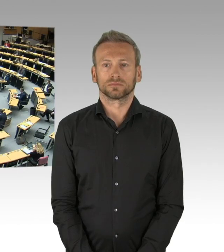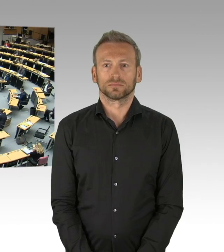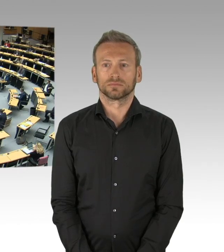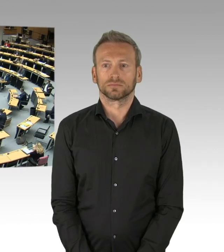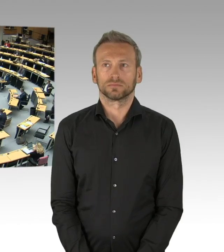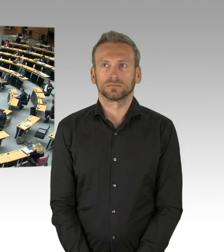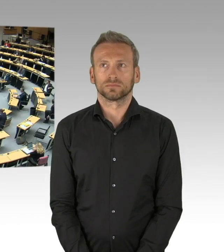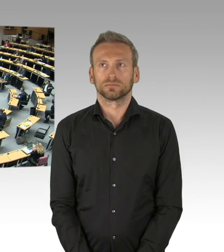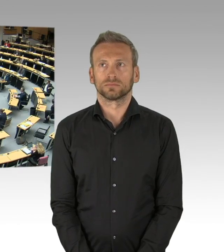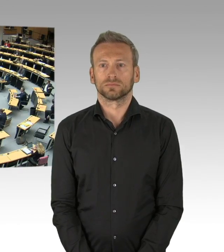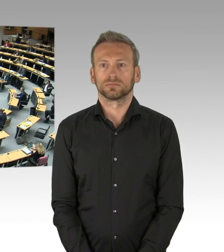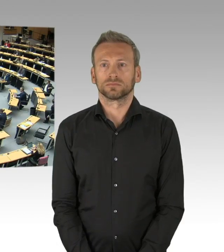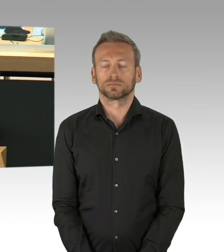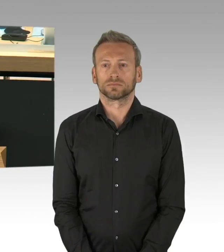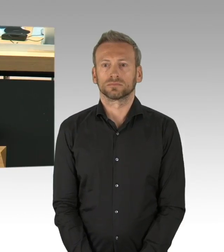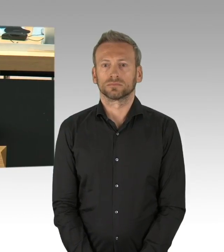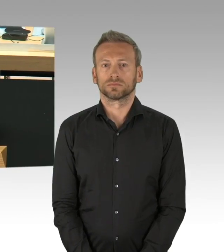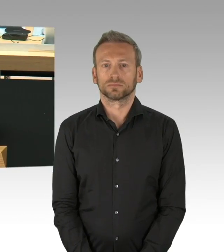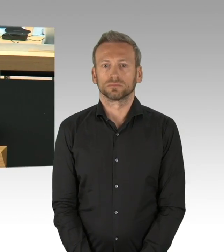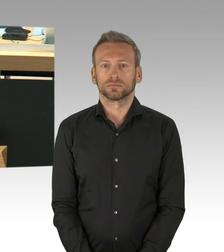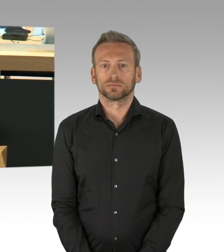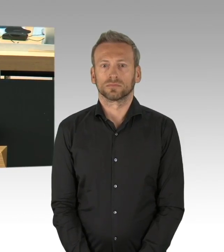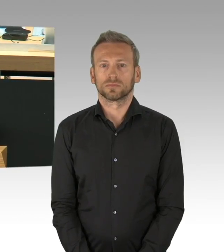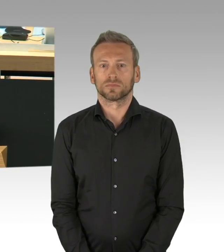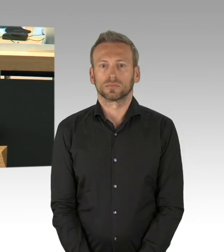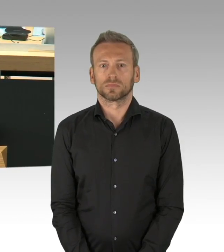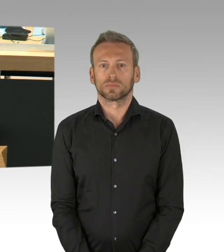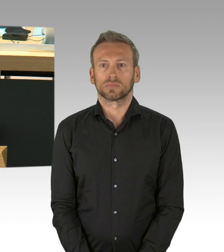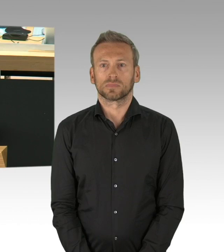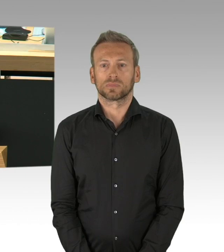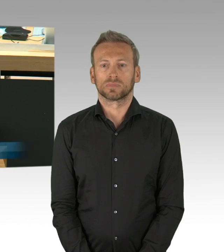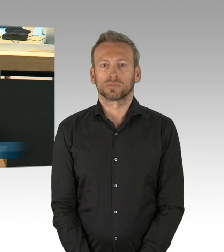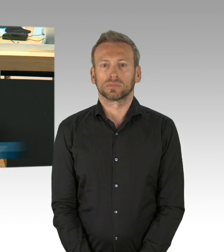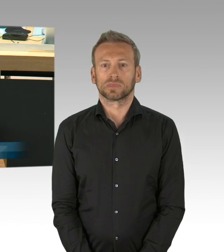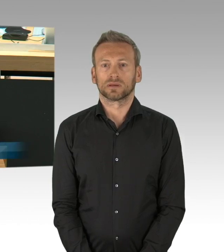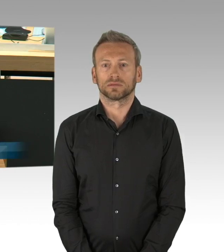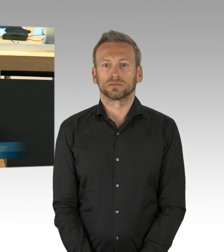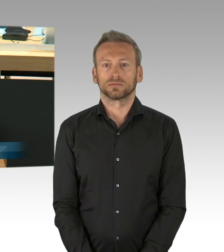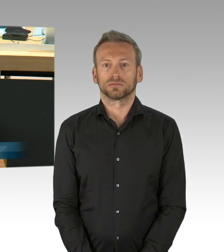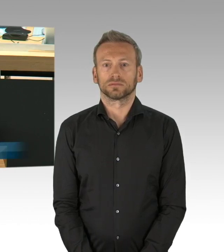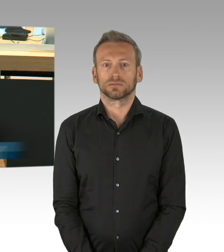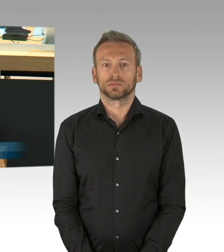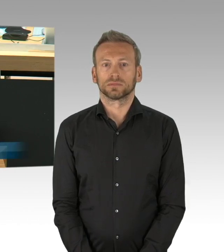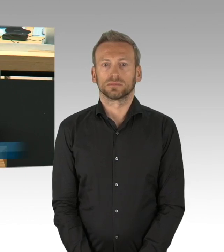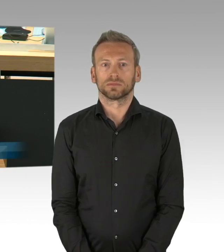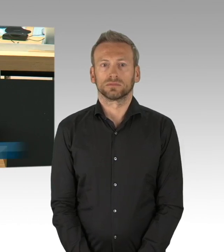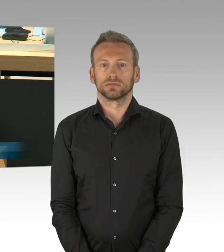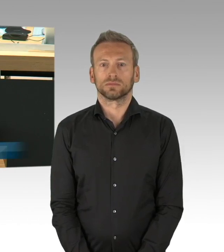(Rednerwechsel) Sehr geehrter Herr Präsident, meine sehr geehrten Damen und Herren, so hätte es passieren können,